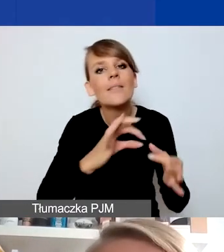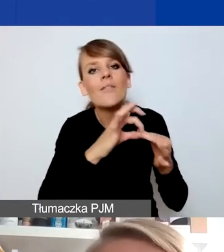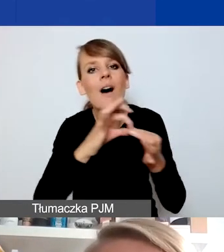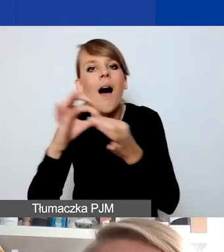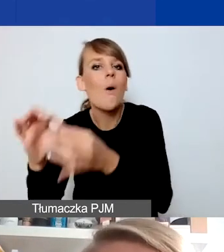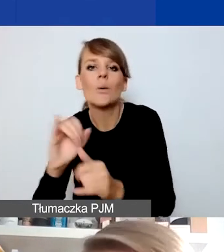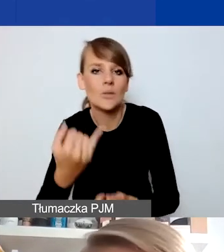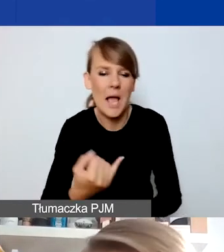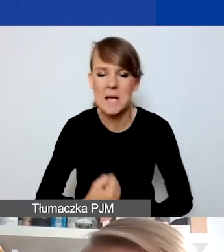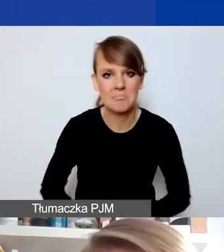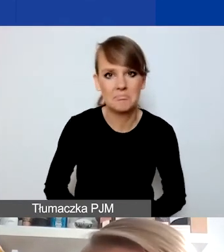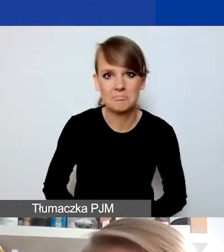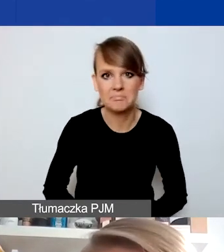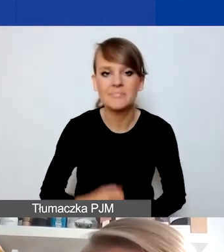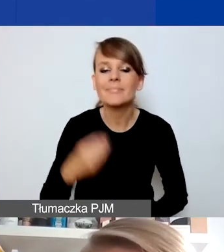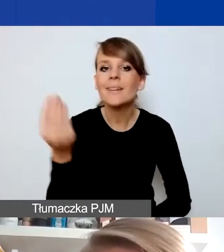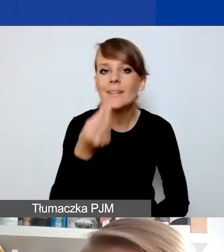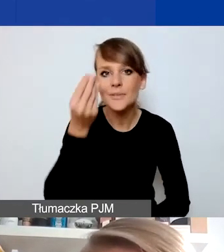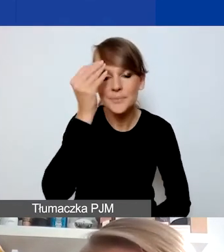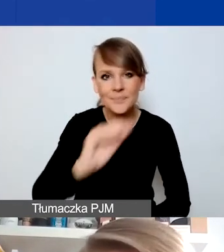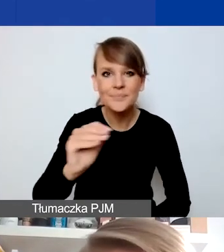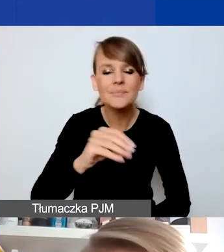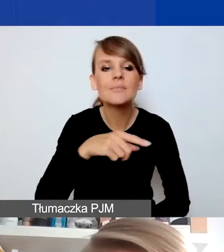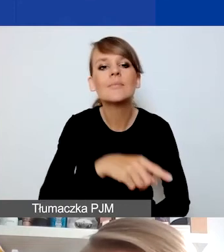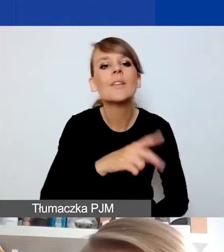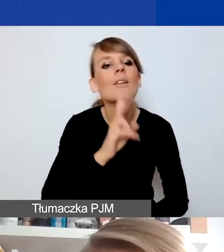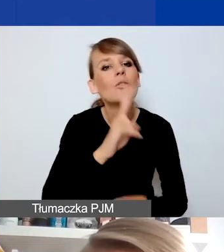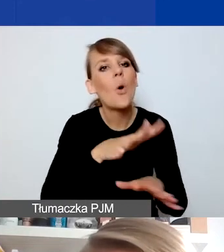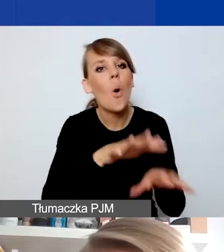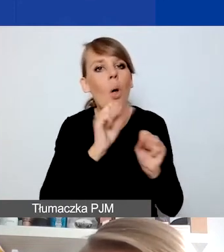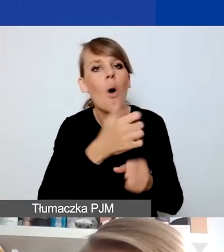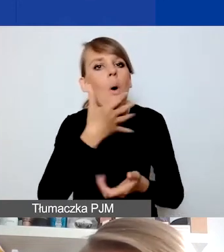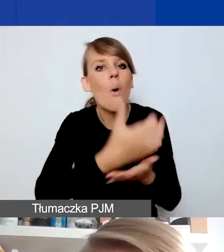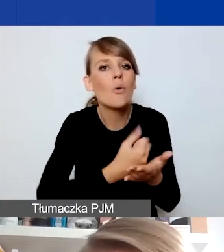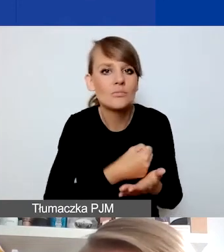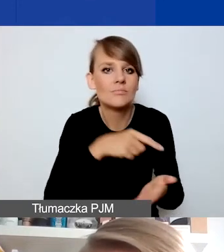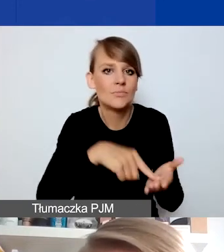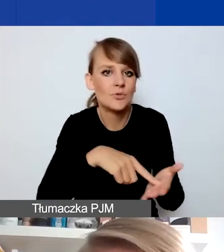I jeszcze informacja o tym, że odbiorcami i odbiorczyniami działań w projektach interwencyjnych